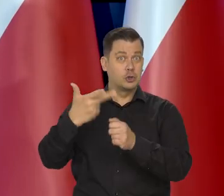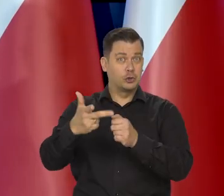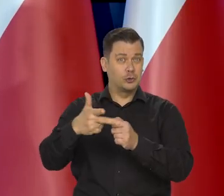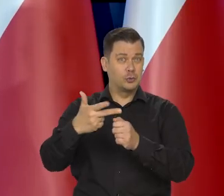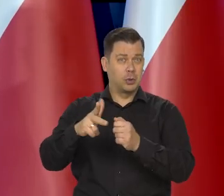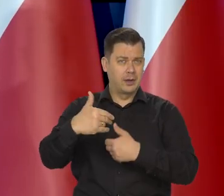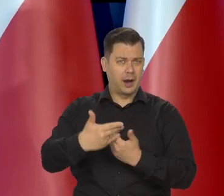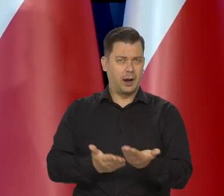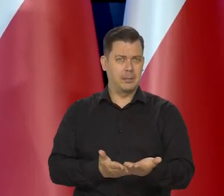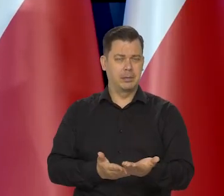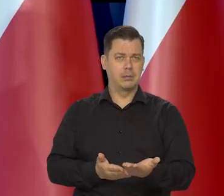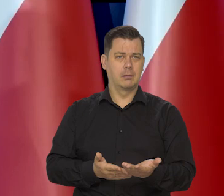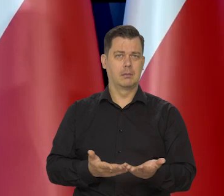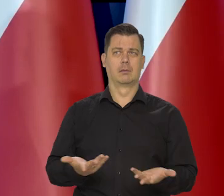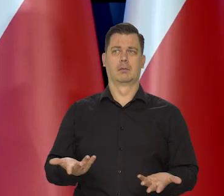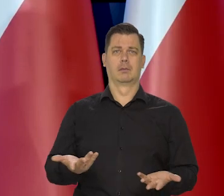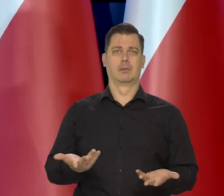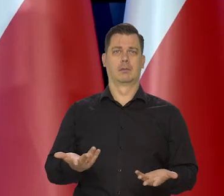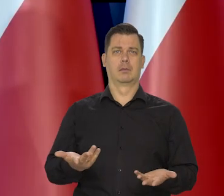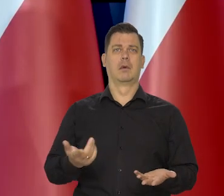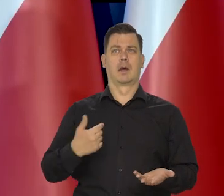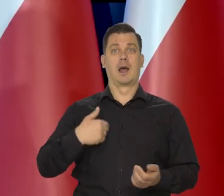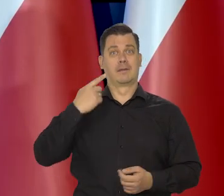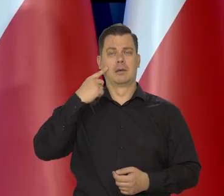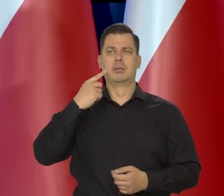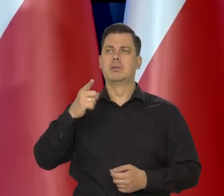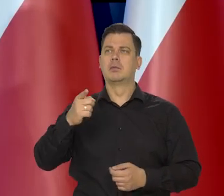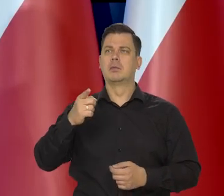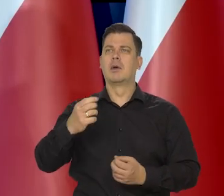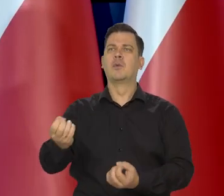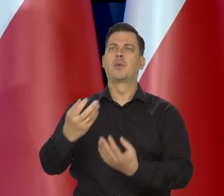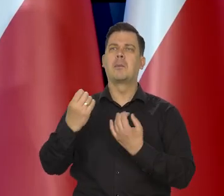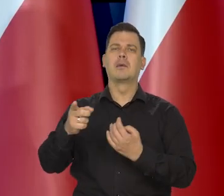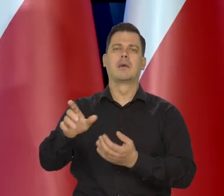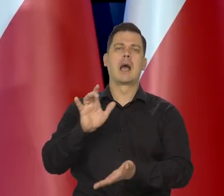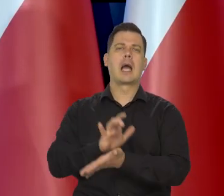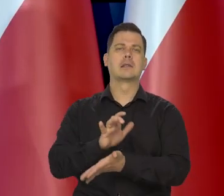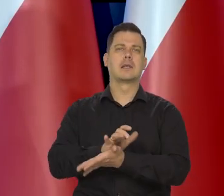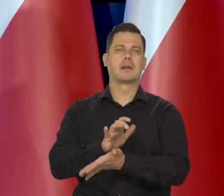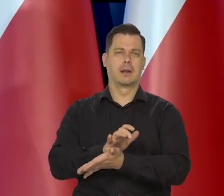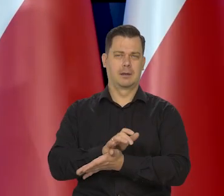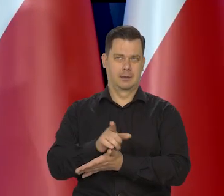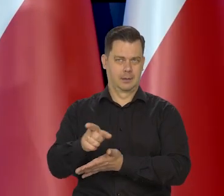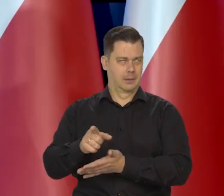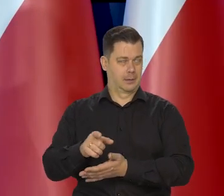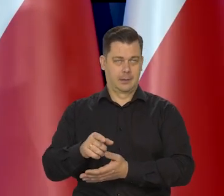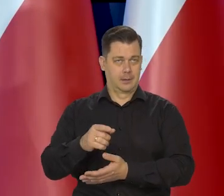że 30 zł będzie chleb najtańszy kosztował. Już znalazłem wytłumaczenie w pewnej mojej ulubionej gazecie, mówię „z przekąsem”,